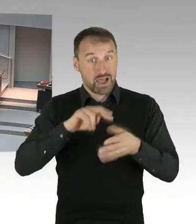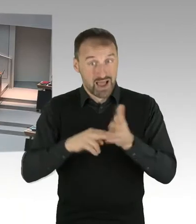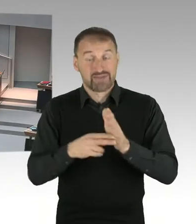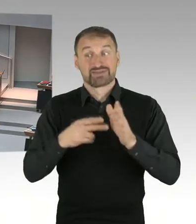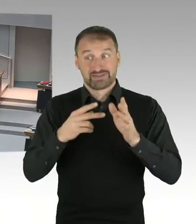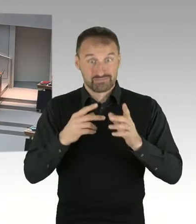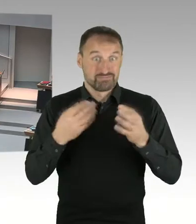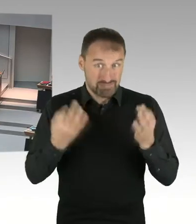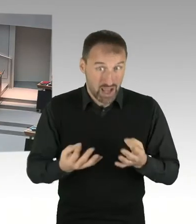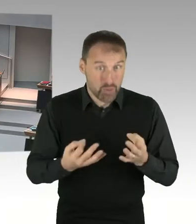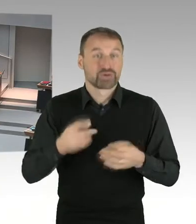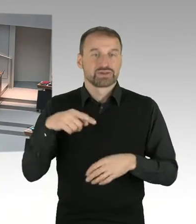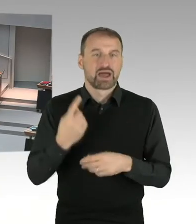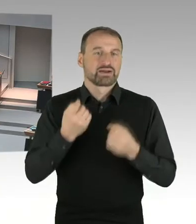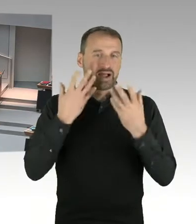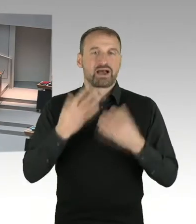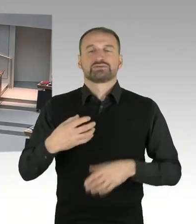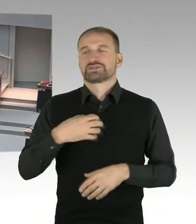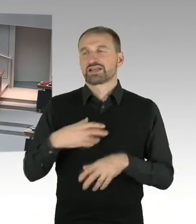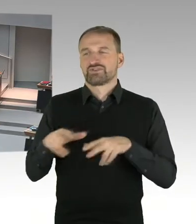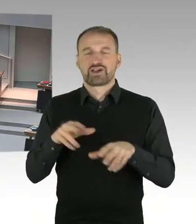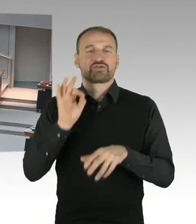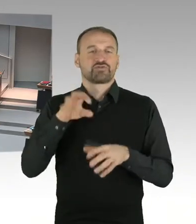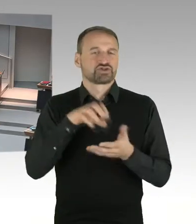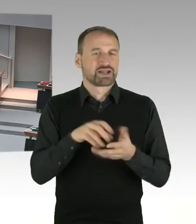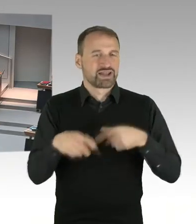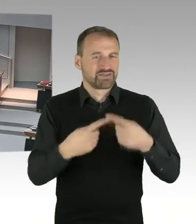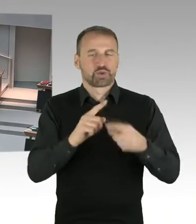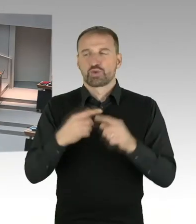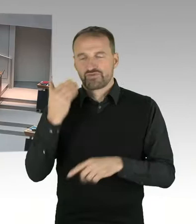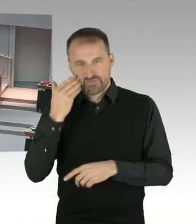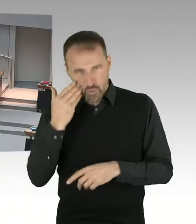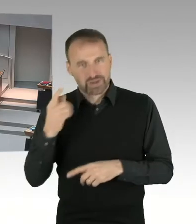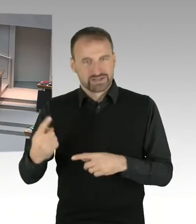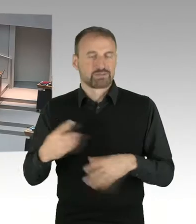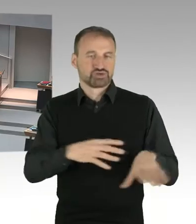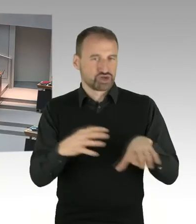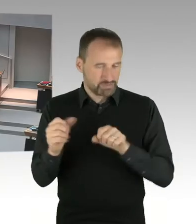Und ein solches Bebauungsplanverfahren müsste dann natürlich alle Fragen, die in diesem Zusammenhang abzuwägen sind,